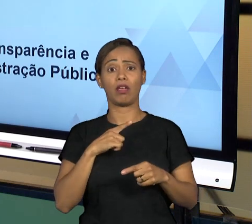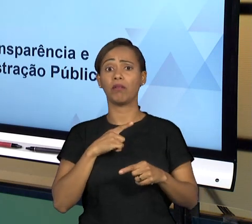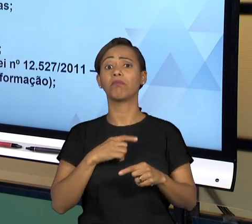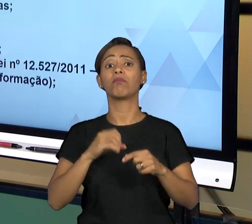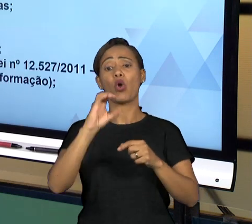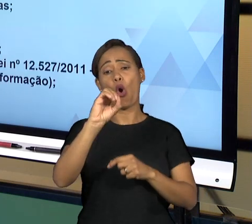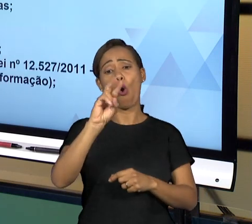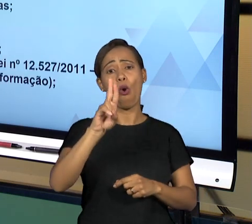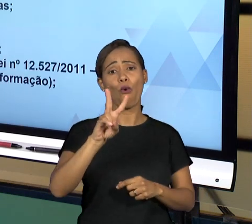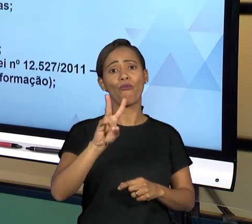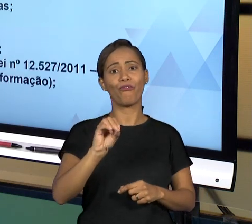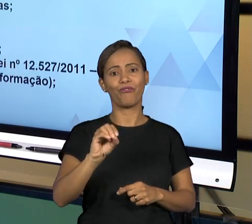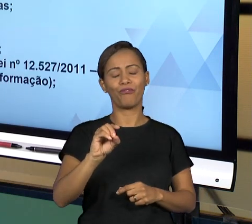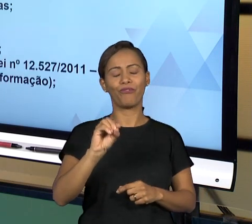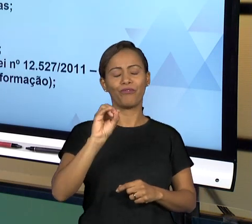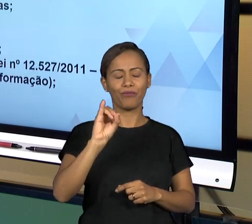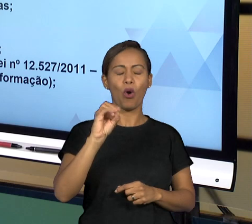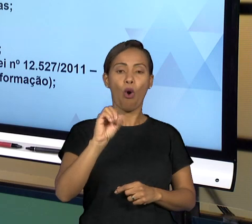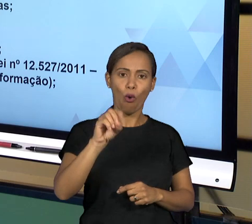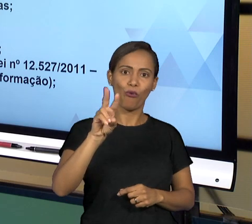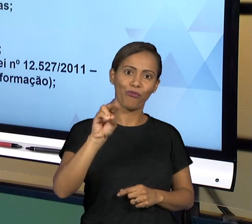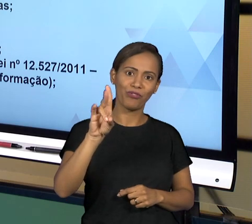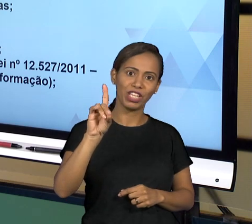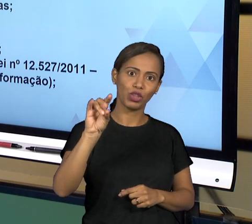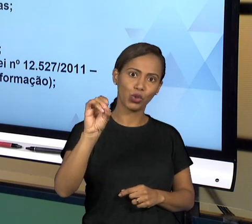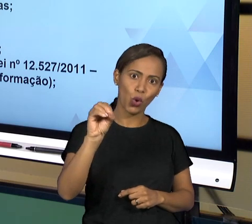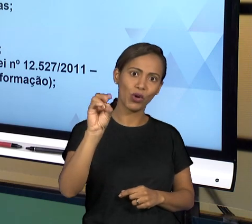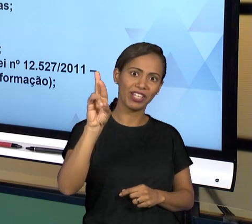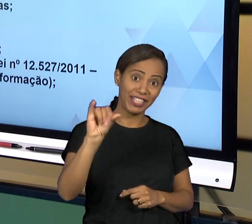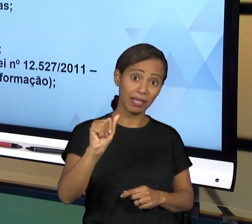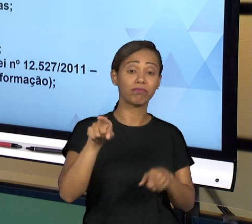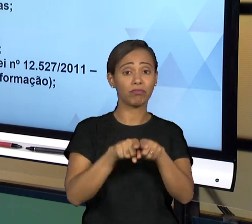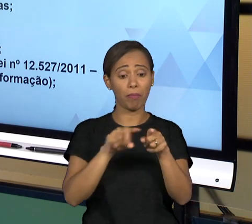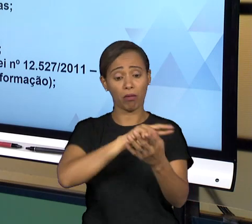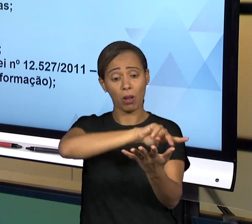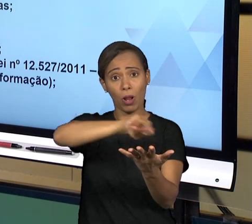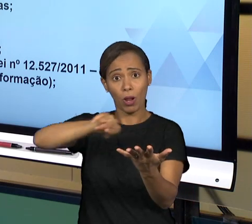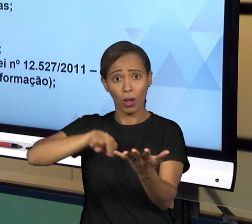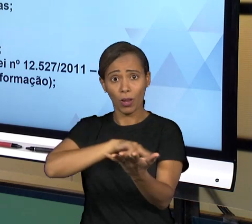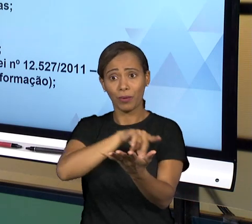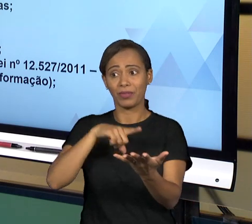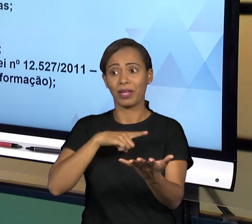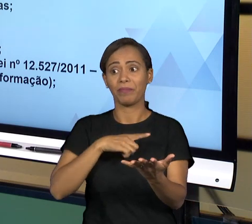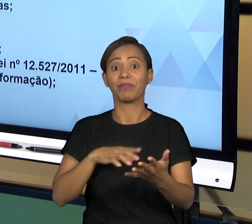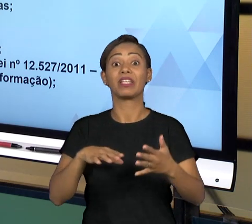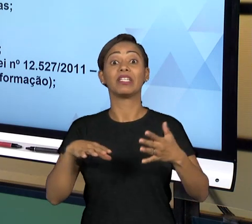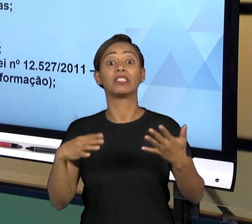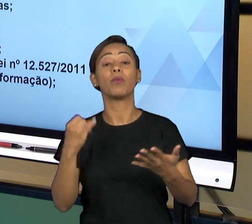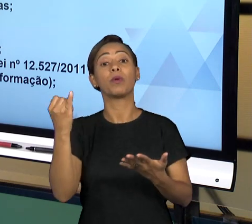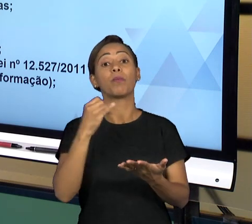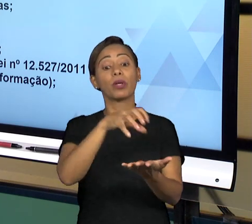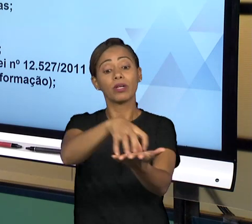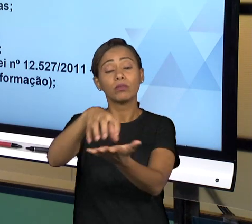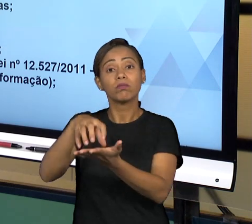ÓRGÃOS E DOS INSTITUTOS DE CONTROLE DA ATIVIDADE ADMINISTRATIVA ESTATAL, AQUI NÓS TEMOS ALGUNS,